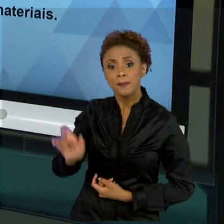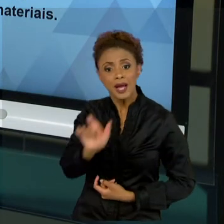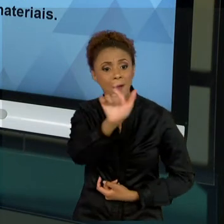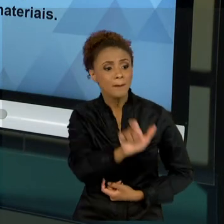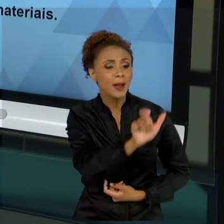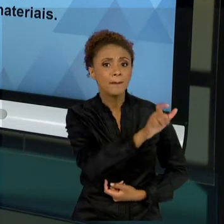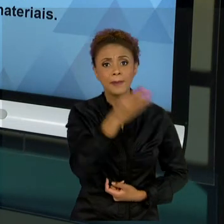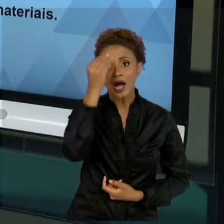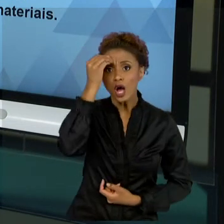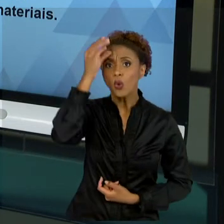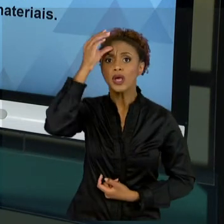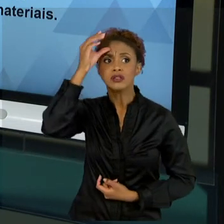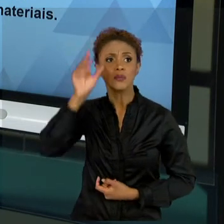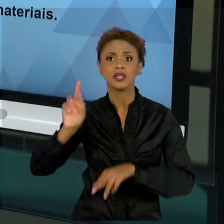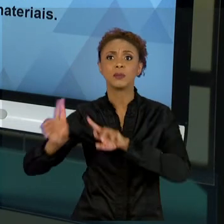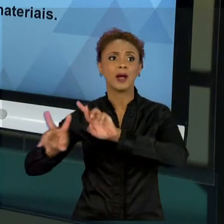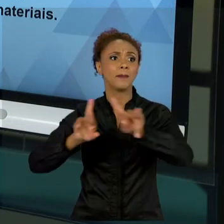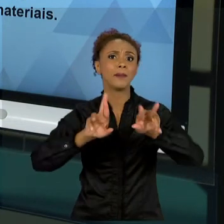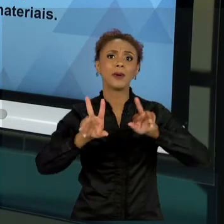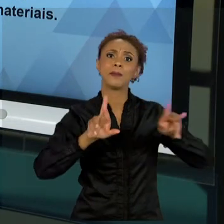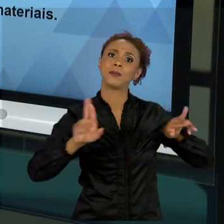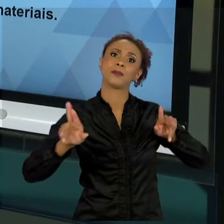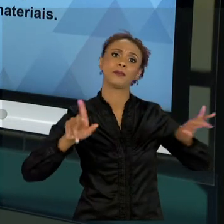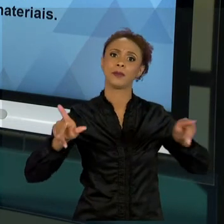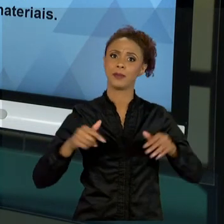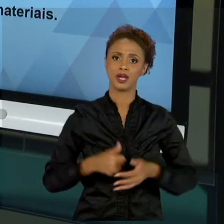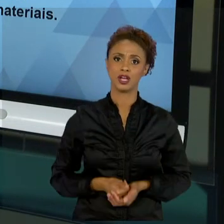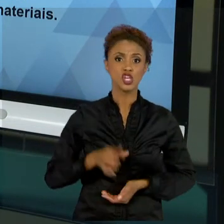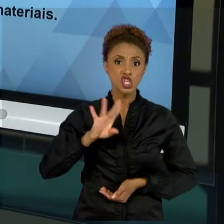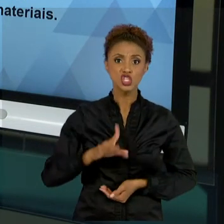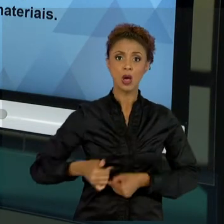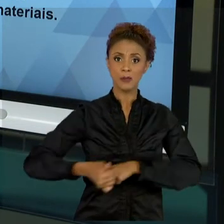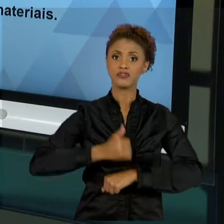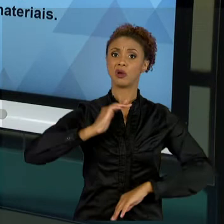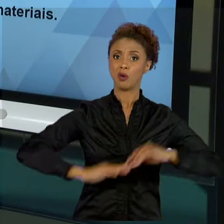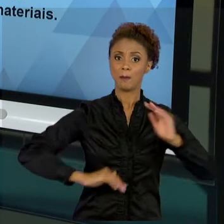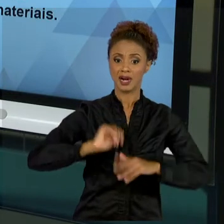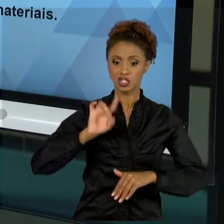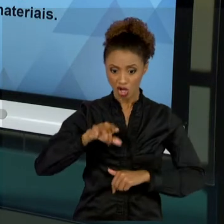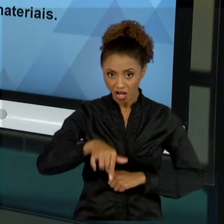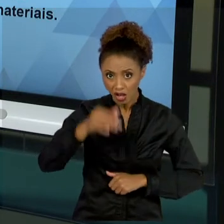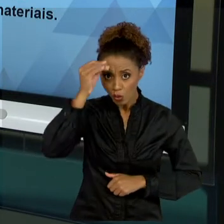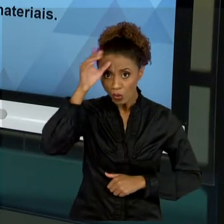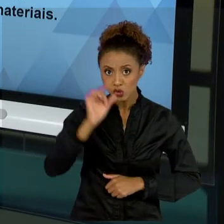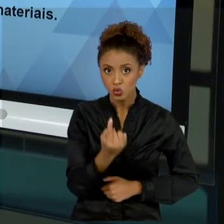DAQUELES DA FUNÇÃO A QUAL EXERCEM. ESSE CONHECIMENTO HUMANO, ESSE CAPITAL HUMANO DEVE SER